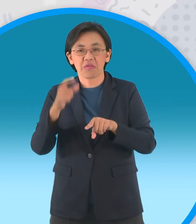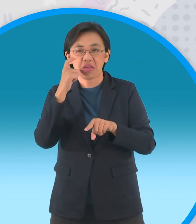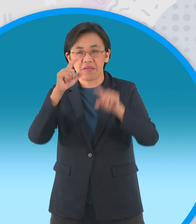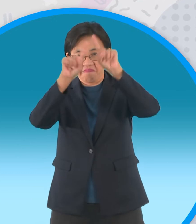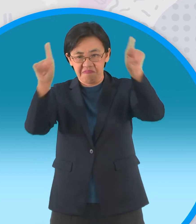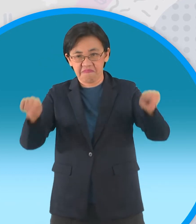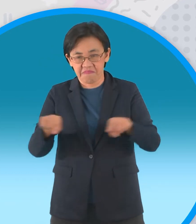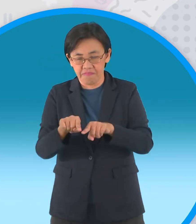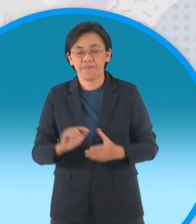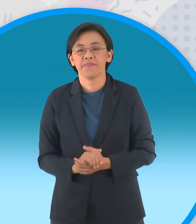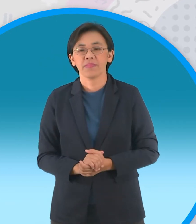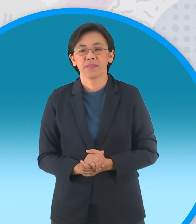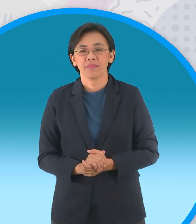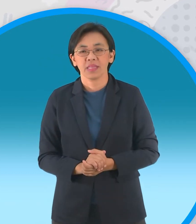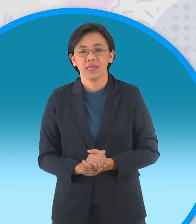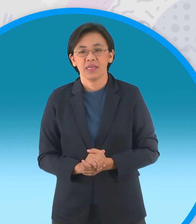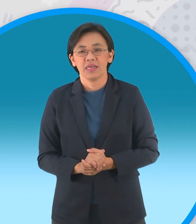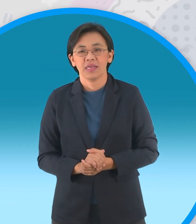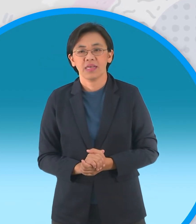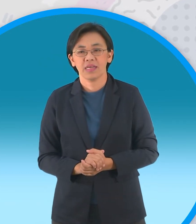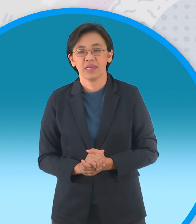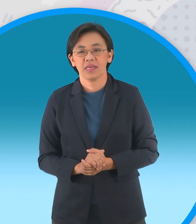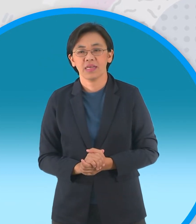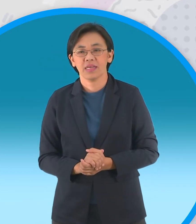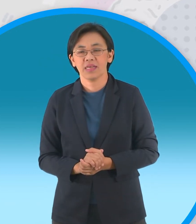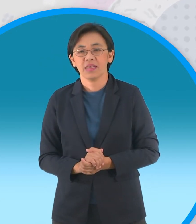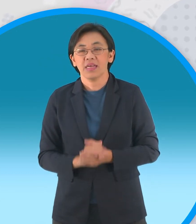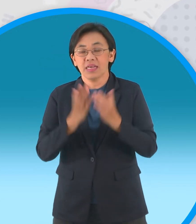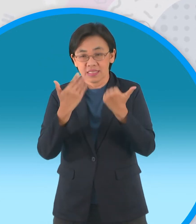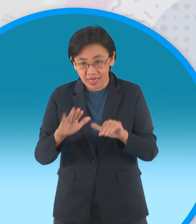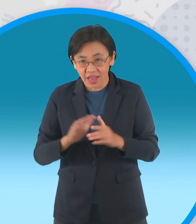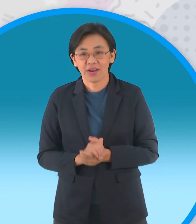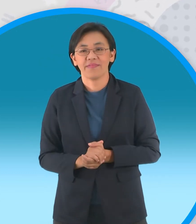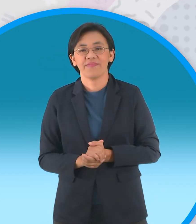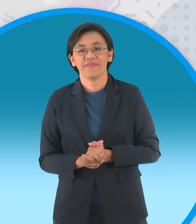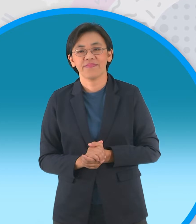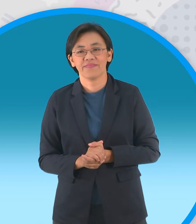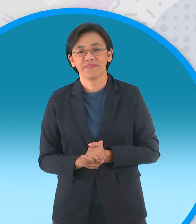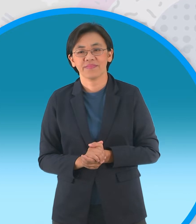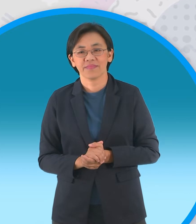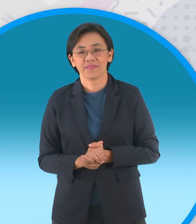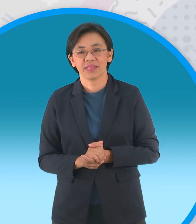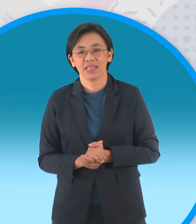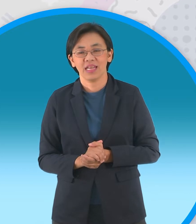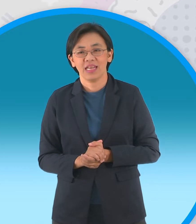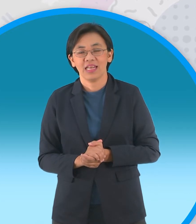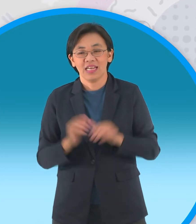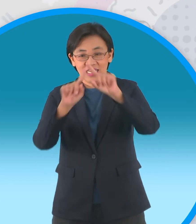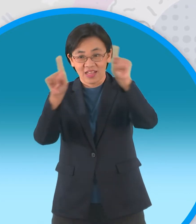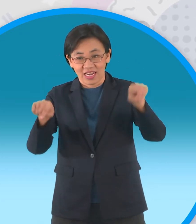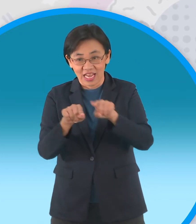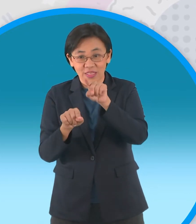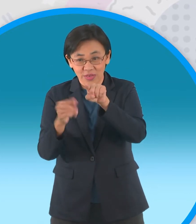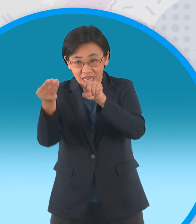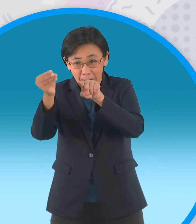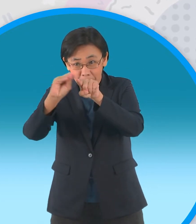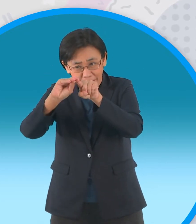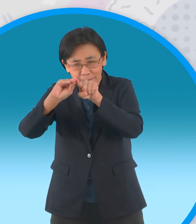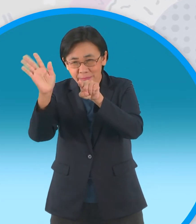คราวนี้เราจะพับมุมทั้งสี่เข้ามาแต่ว่า ไม่ให้ถึงจุดกึ่งกลางนะครับพับเข้ามาเล็กน้อย